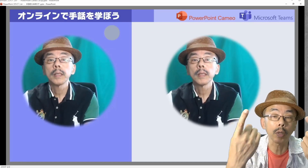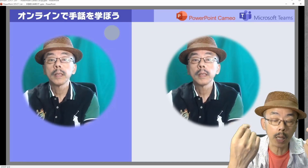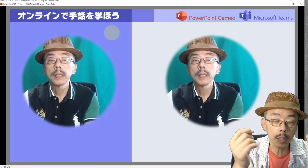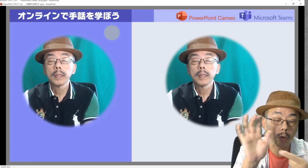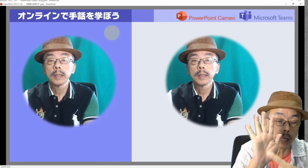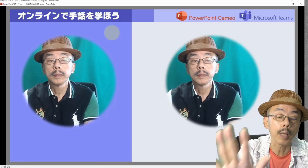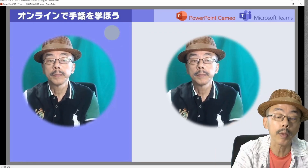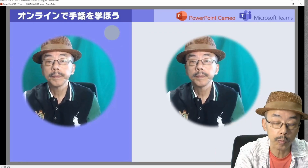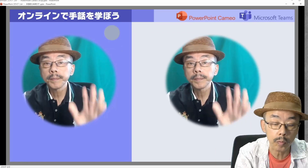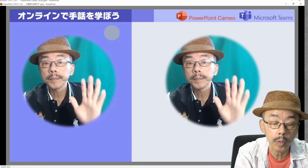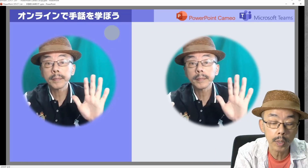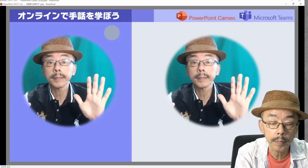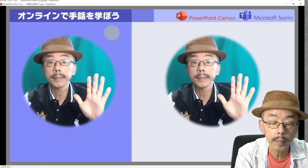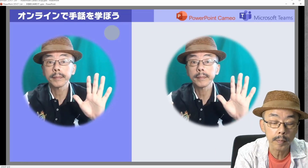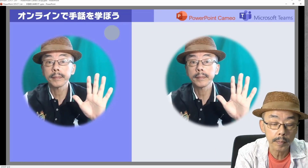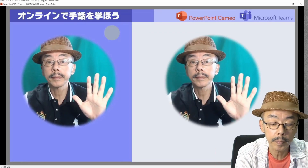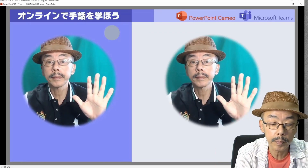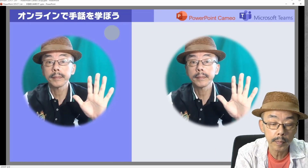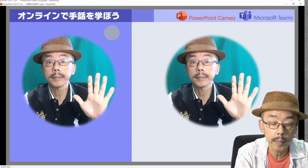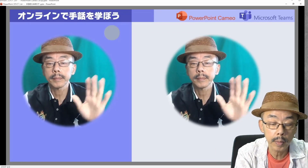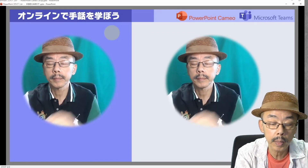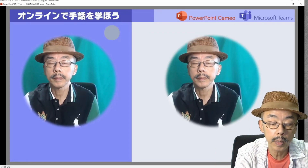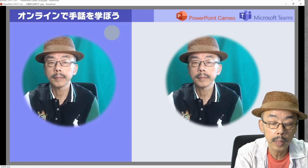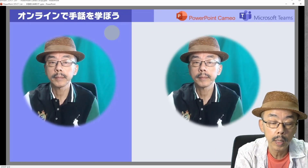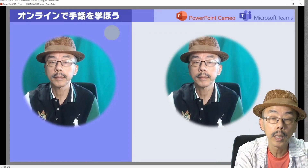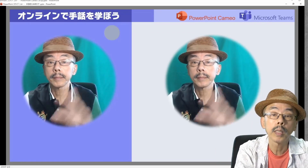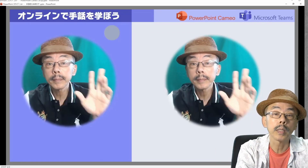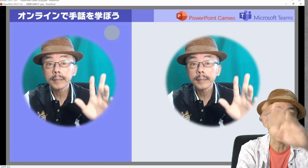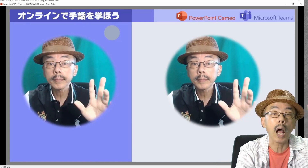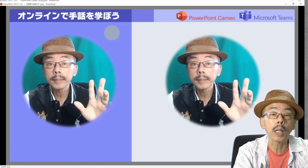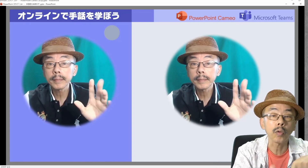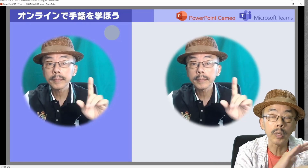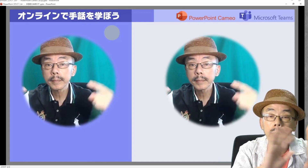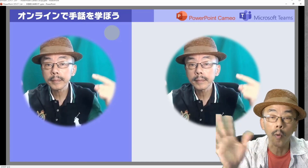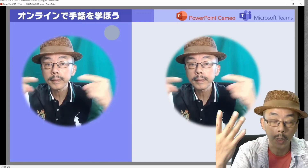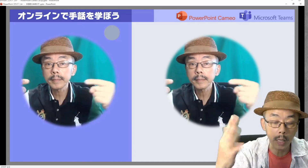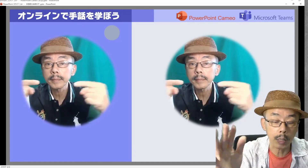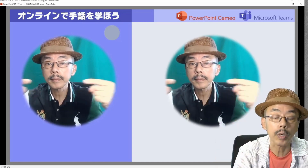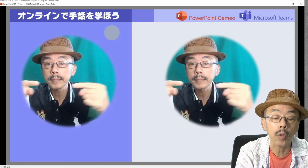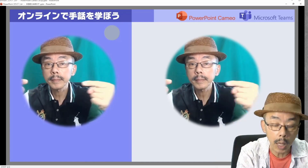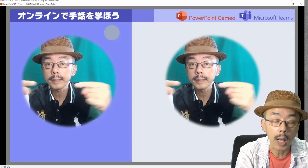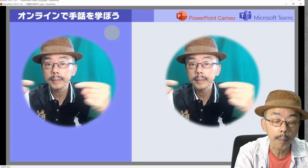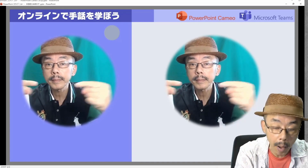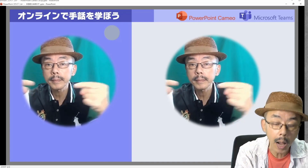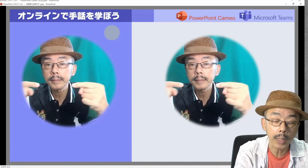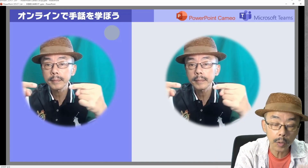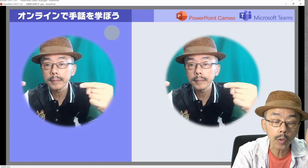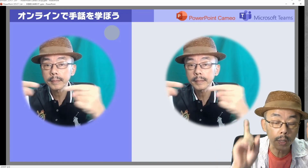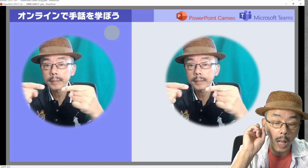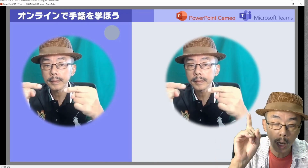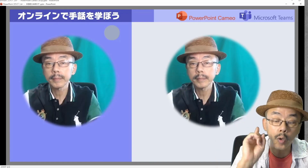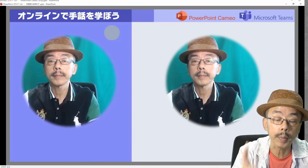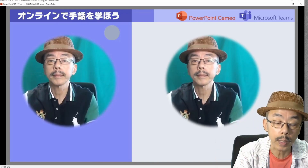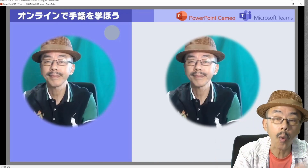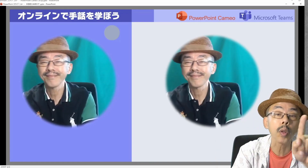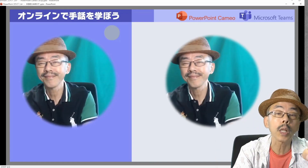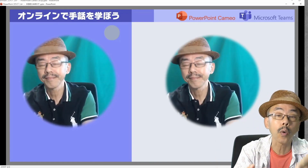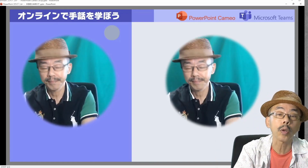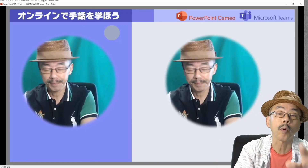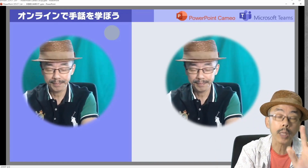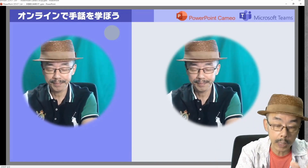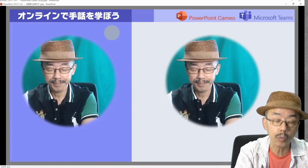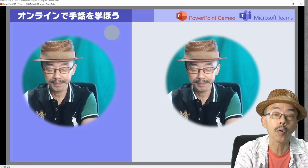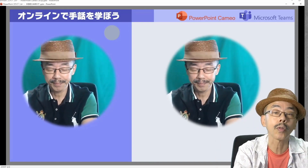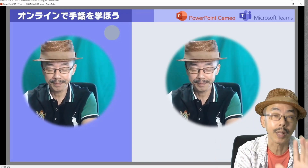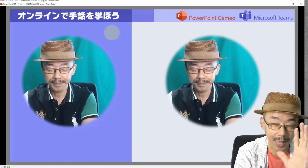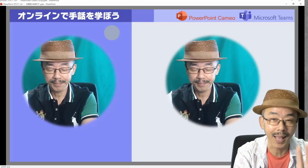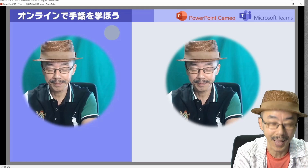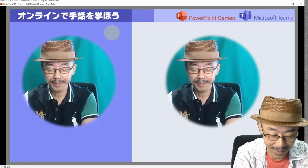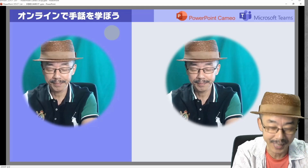何の意味もないですけど。遊びで。ま、こんなことできますということで…。